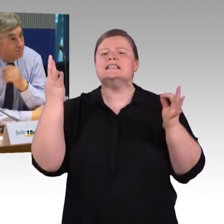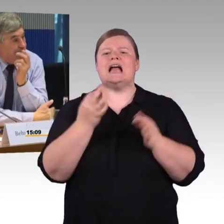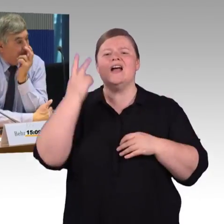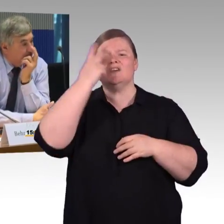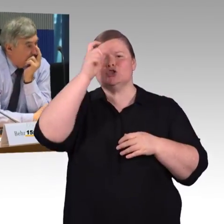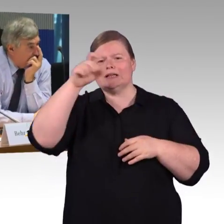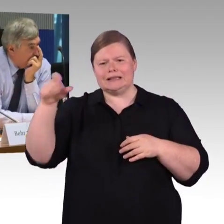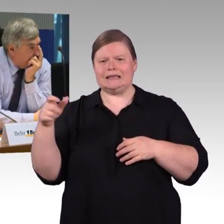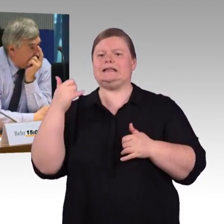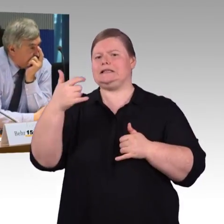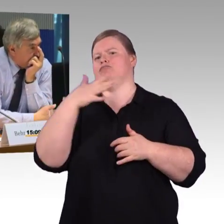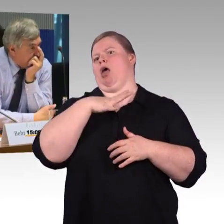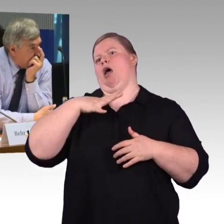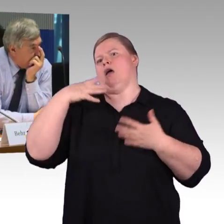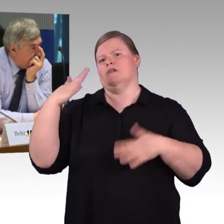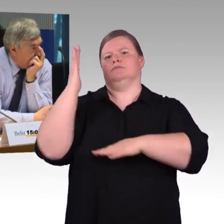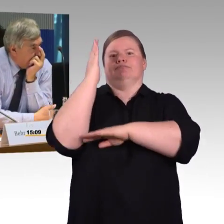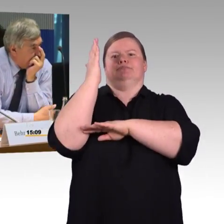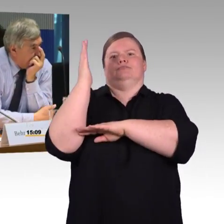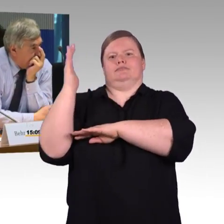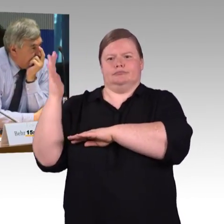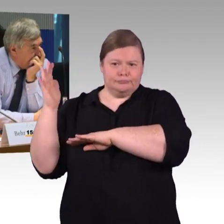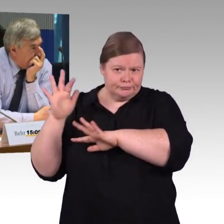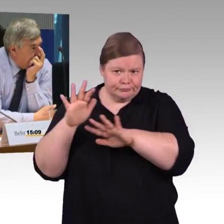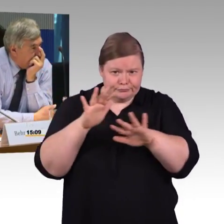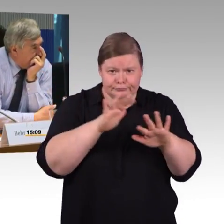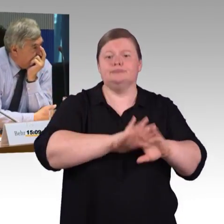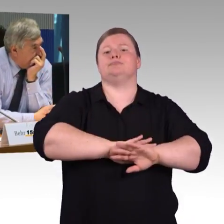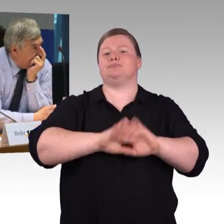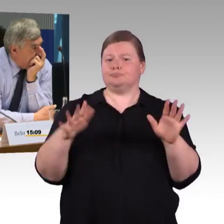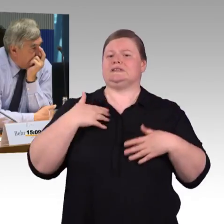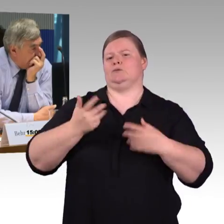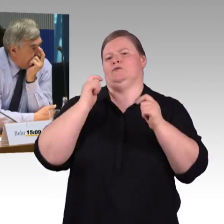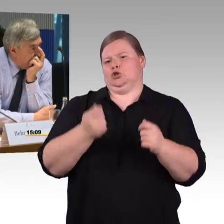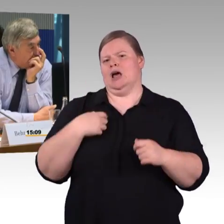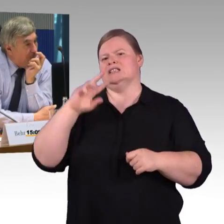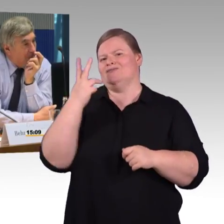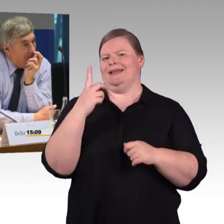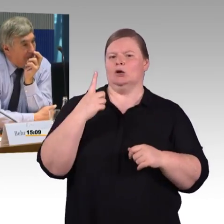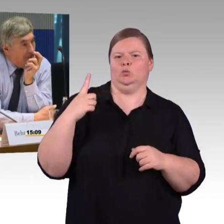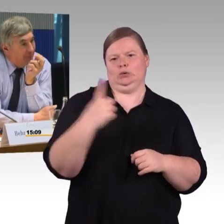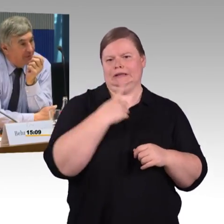wir hatten vorhin ausgeführt, dass Reiseketten erarbeitet werden für die Reisenden.